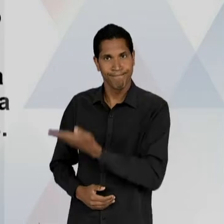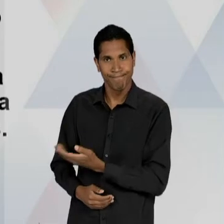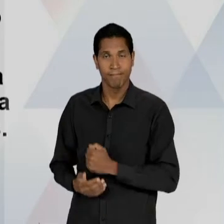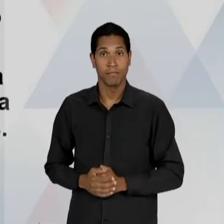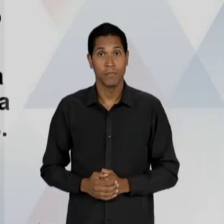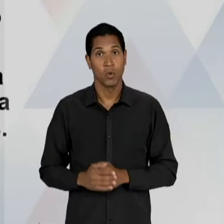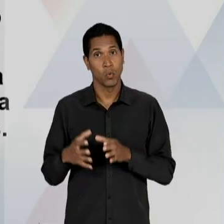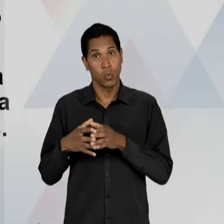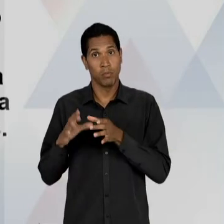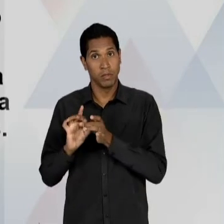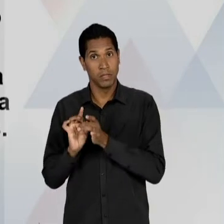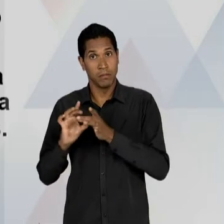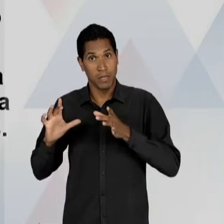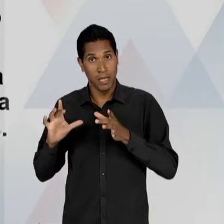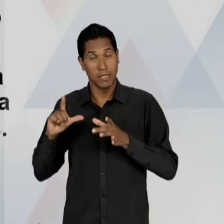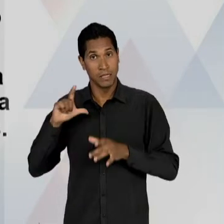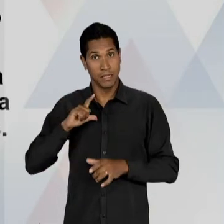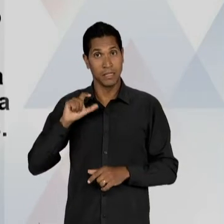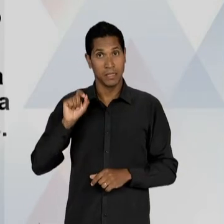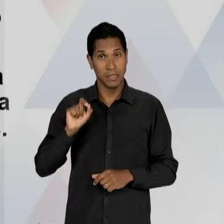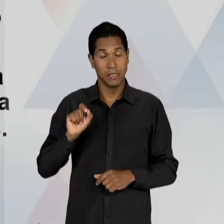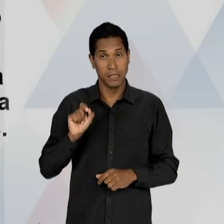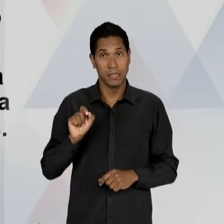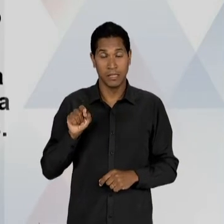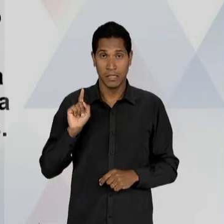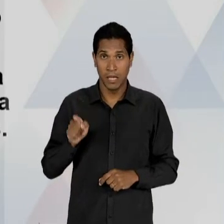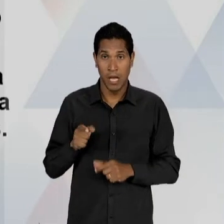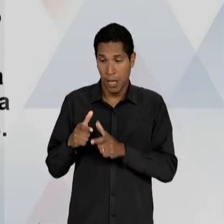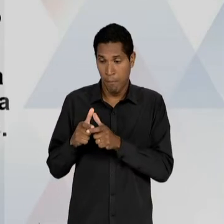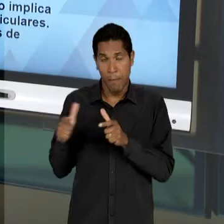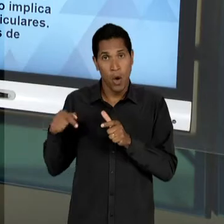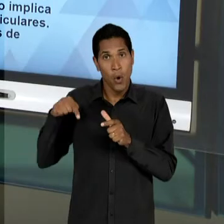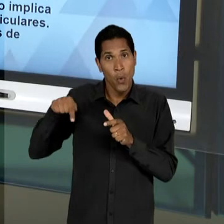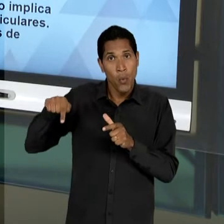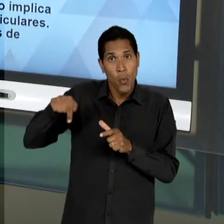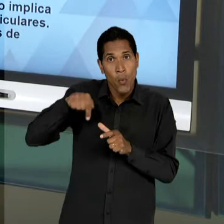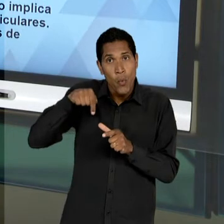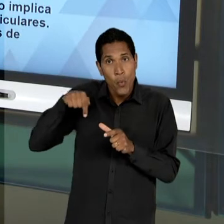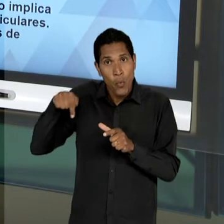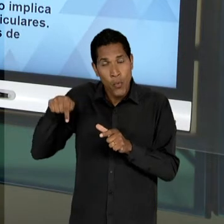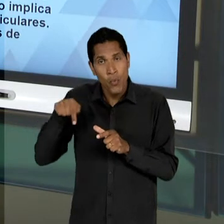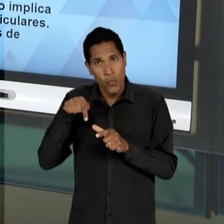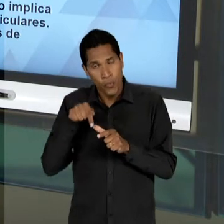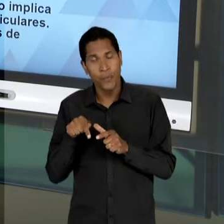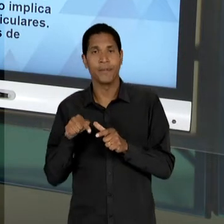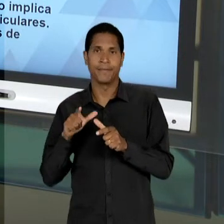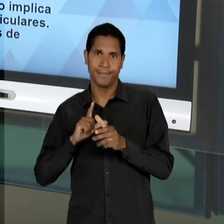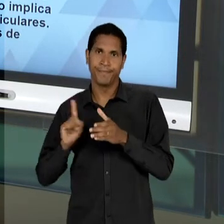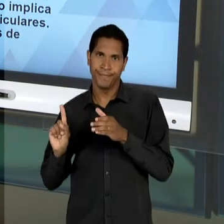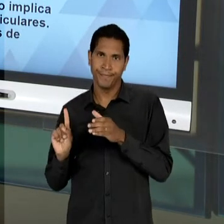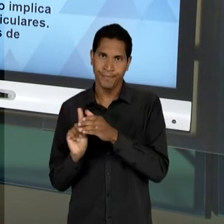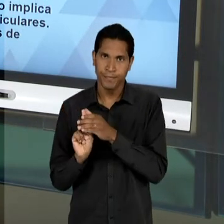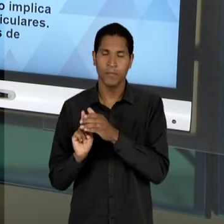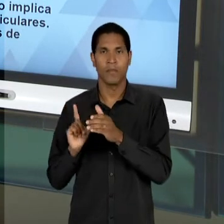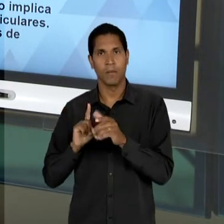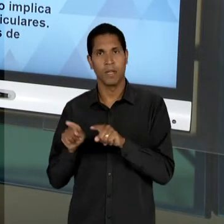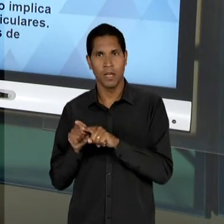IDEALISTAS, BOA PARTE DELES QUE AINDA ERAM PERTENCENTES AO MOVIMENTO DE 32, DOS EDUCADORES